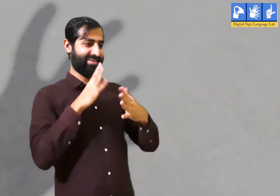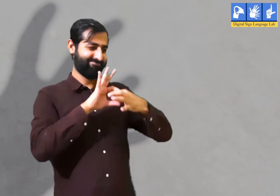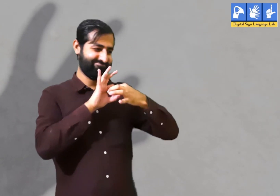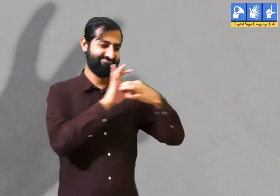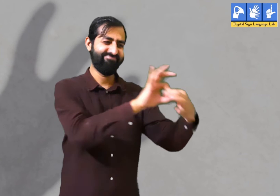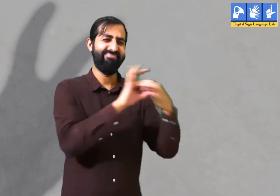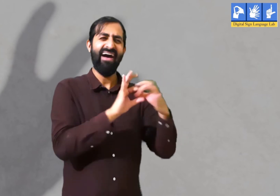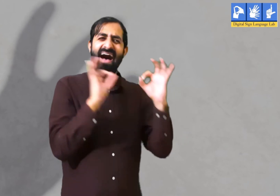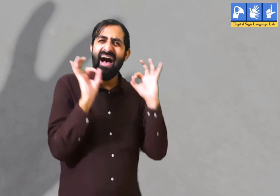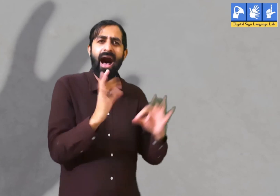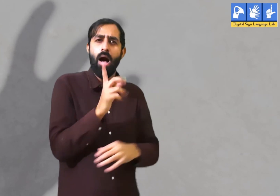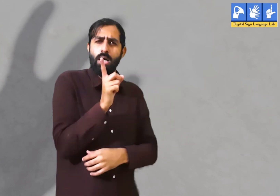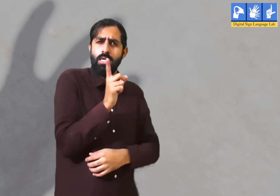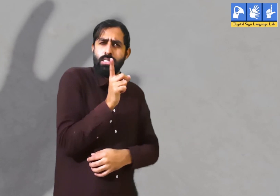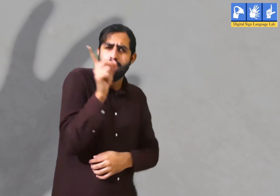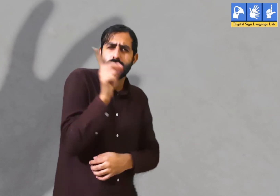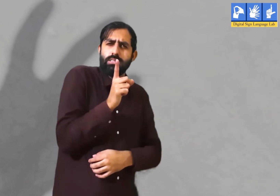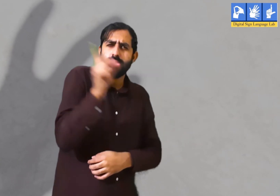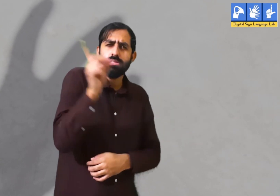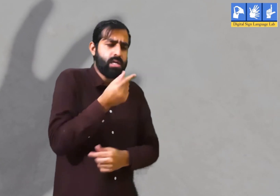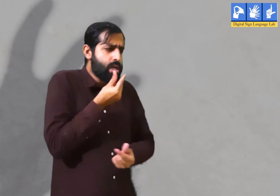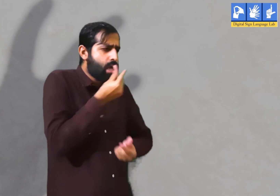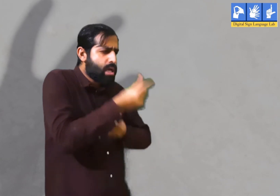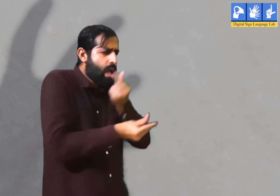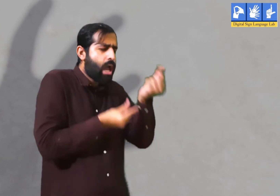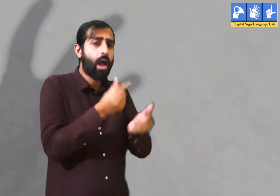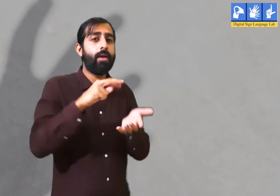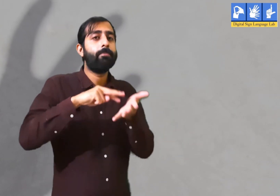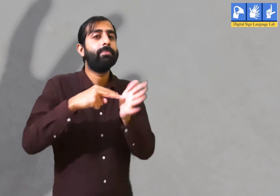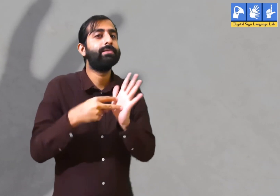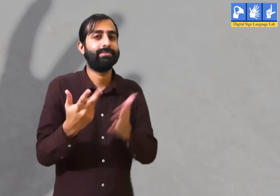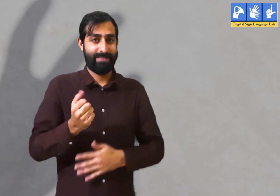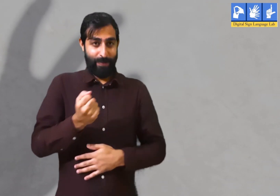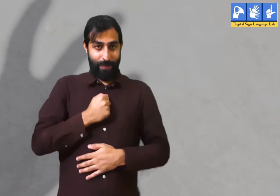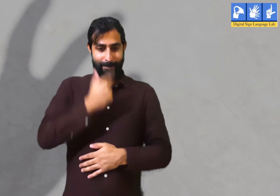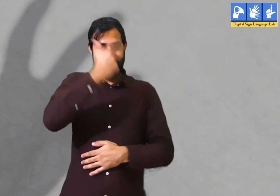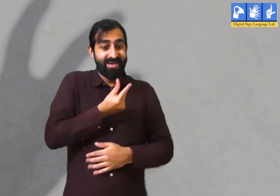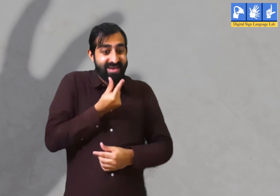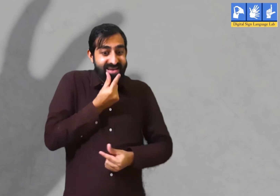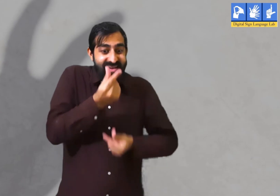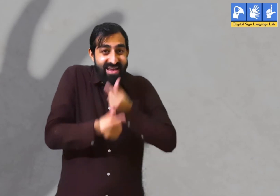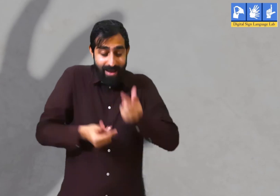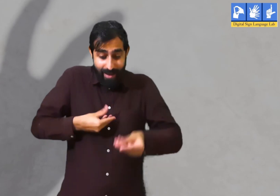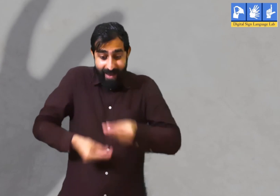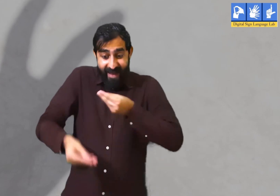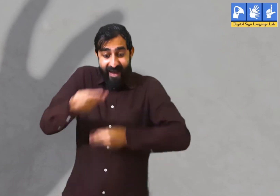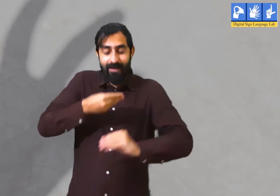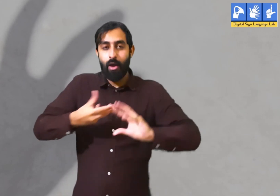जिससे उनका मन शांत हो और वह आपस में जुड़े रहें। यदि व्यक्ति बार-बार बीती बातों को याद कर उसी के बारे में बात करें